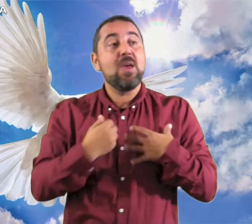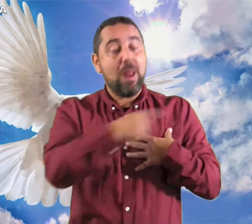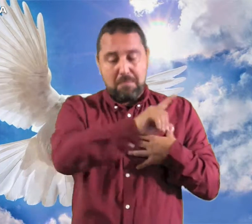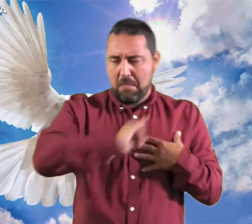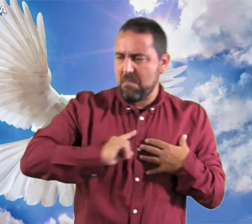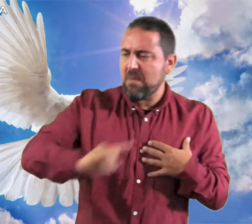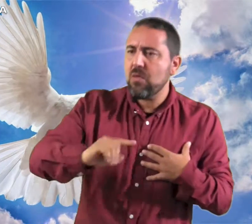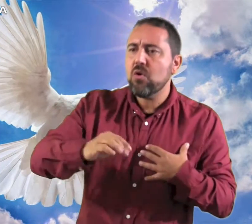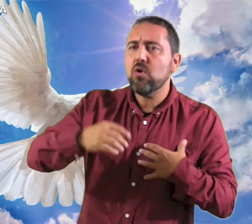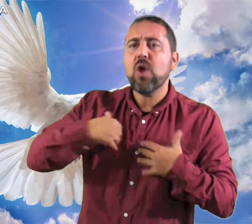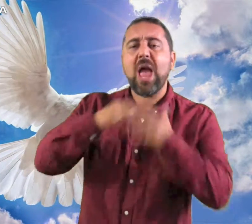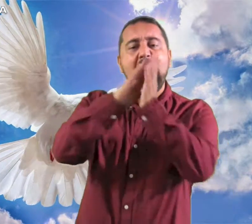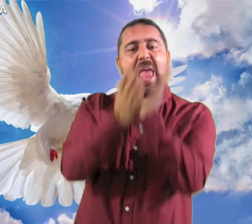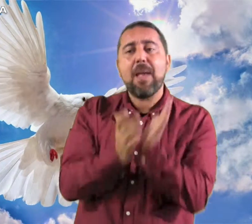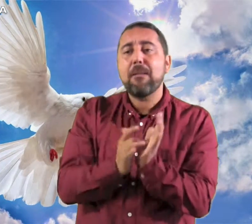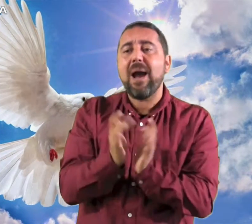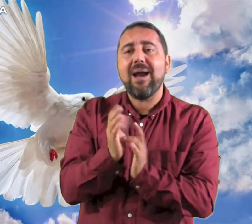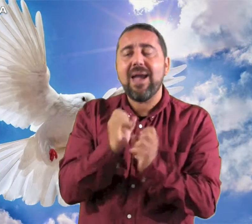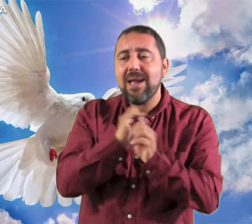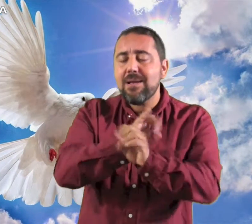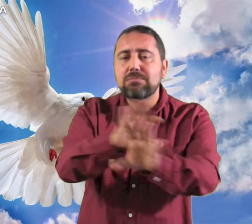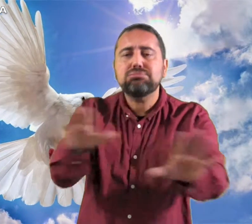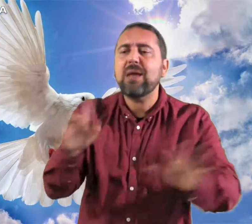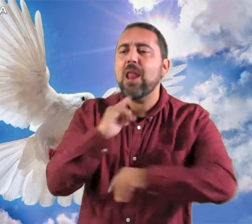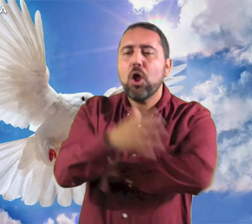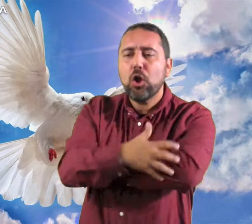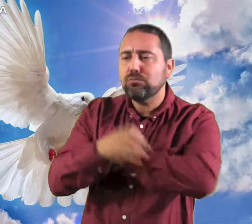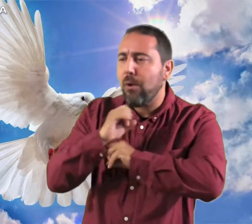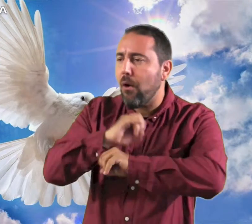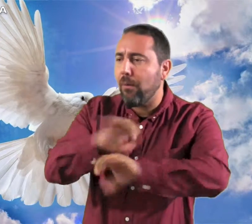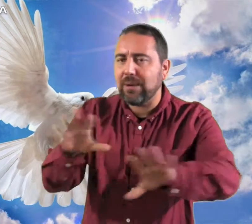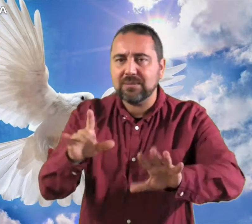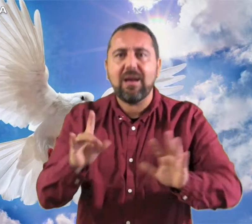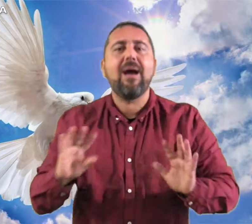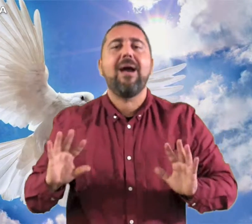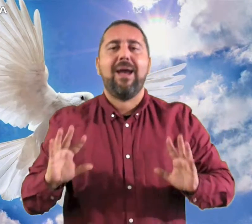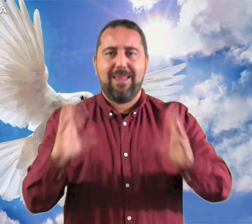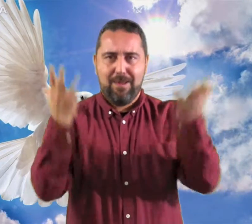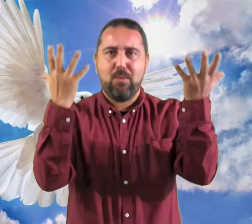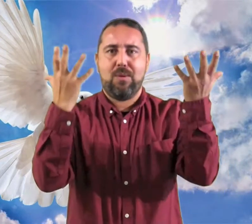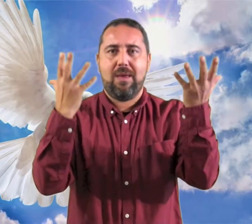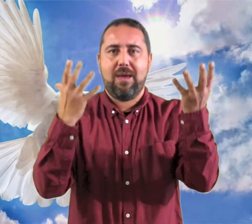me ha enviado para anunciar el Evangelio a los pobres Aleluya